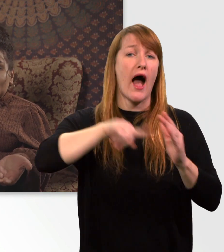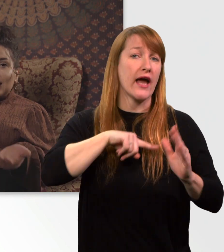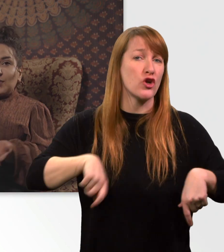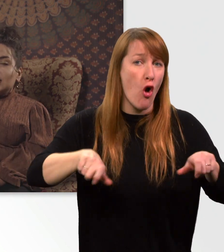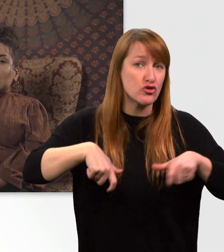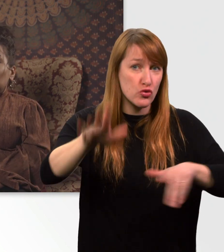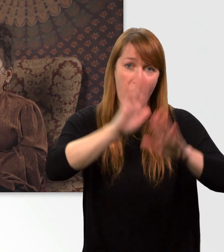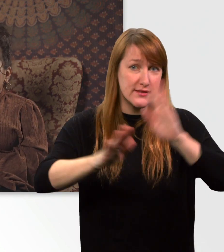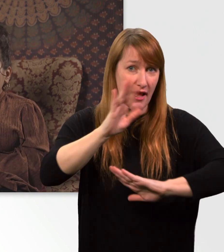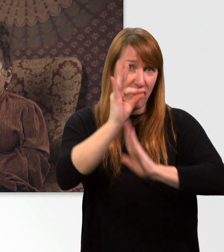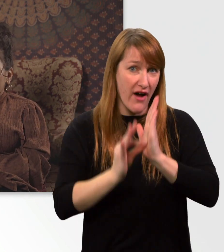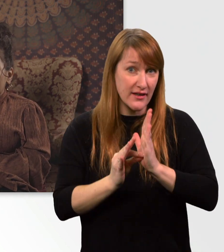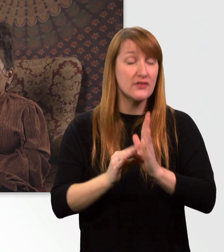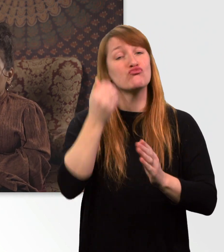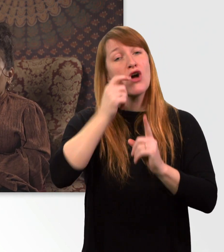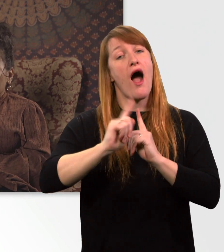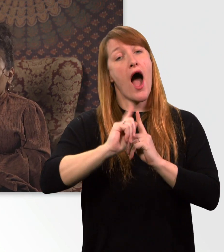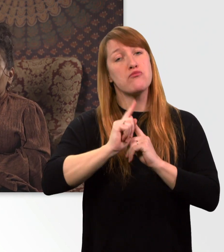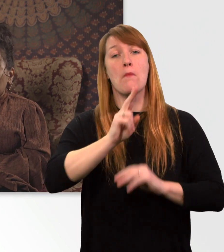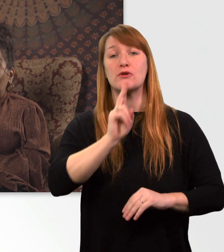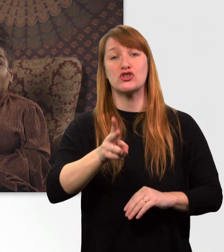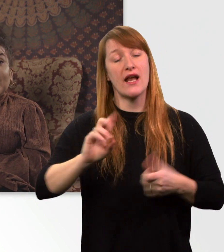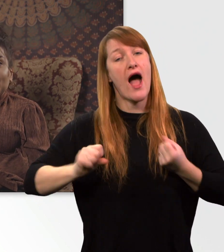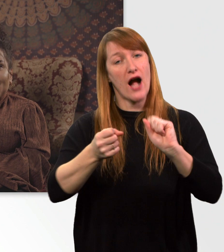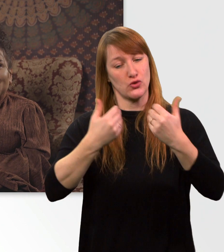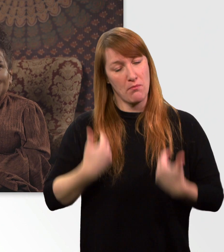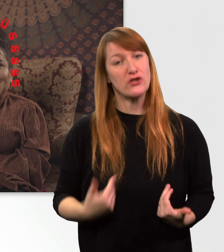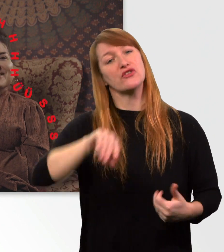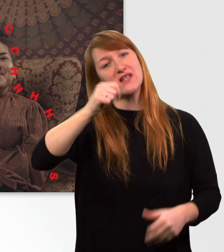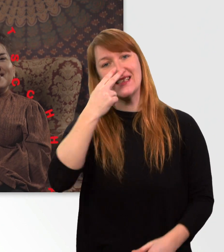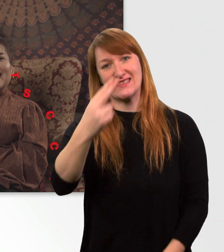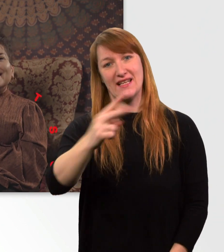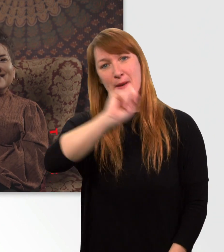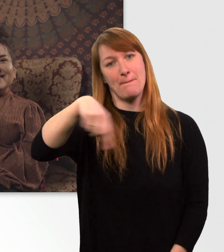Und abonniert den Kanal der Aktion Mensch, damit wir uns beim nächsten Mal wiedersehen. Bis dann.